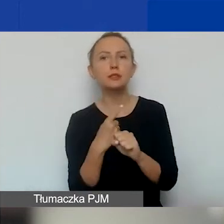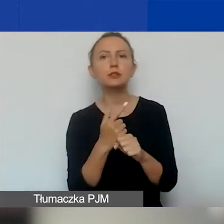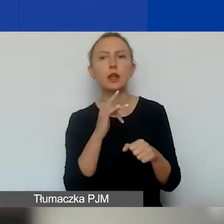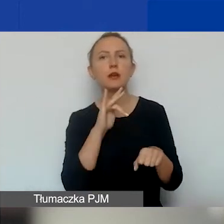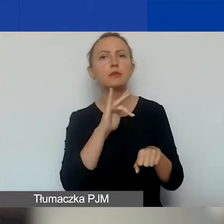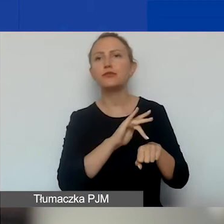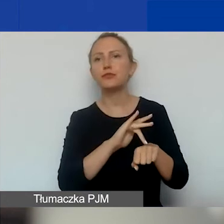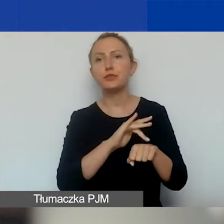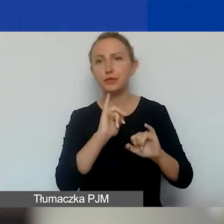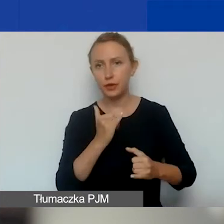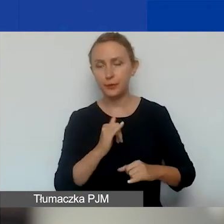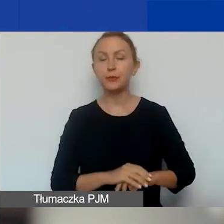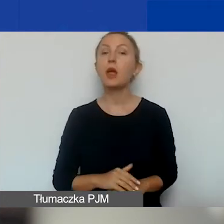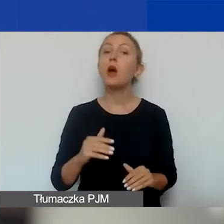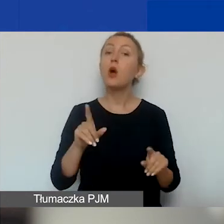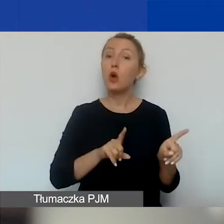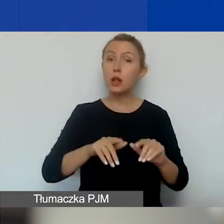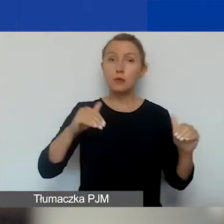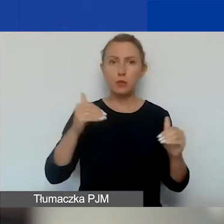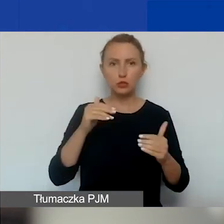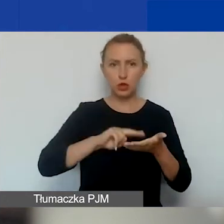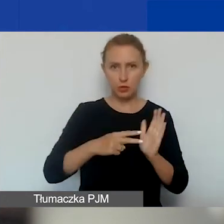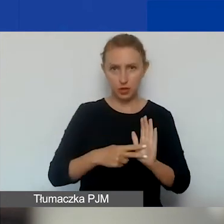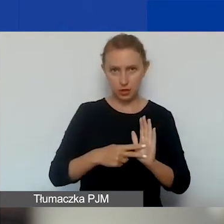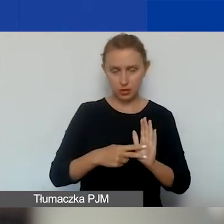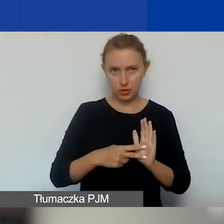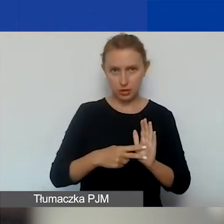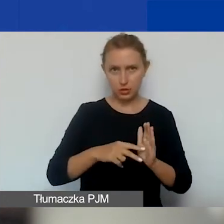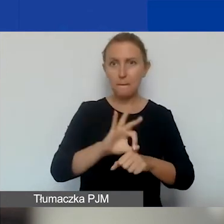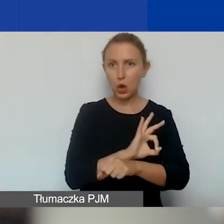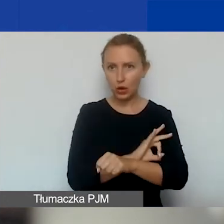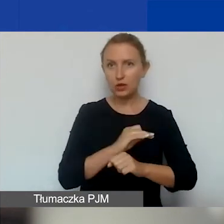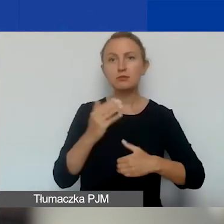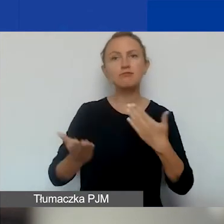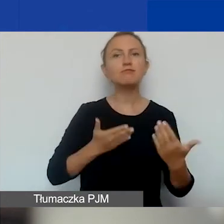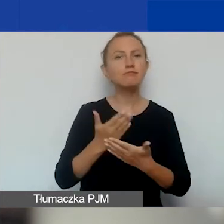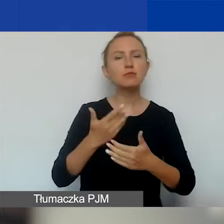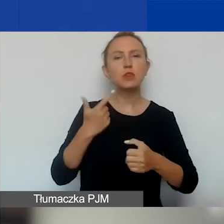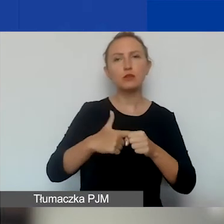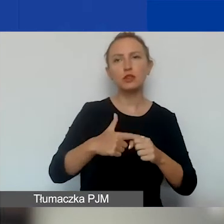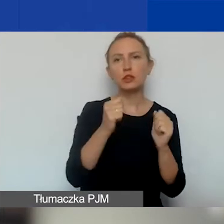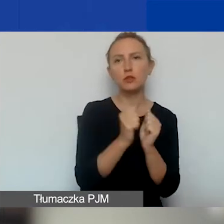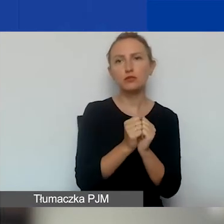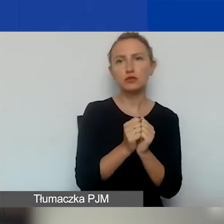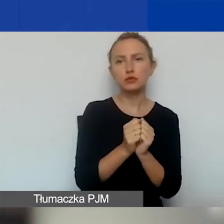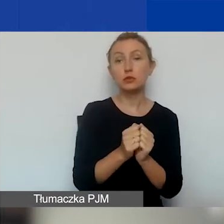To znaczy, że można założyć, że projekt złożony 20 września przy pozytywnej decyzji -